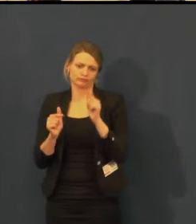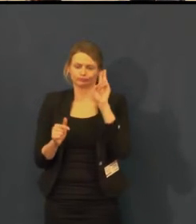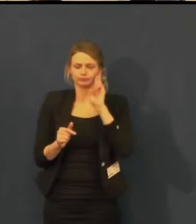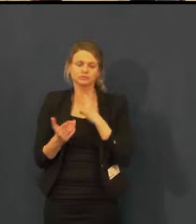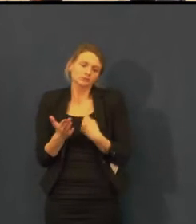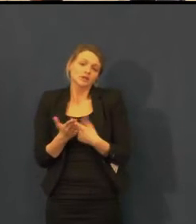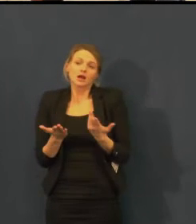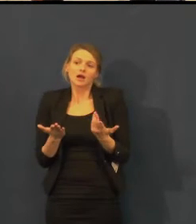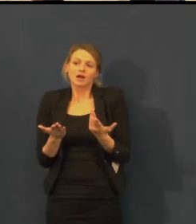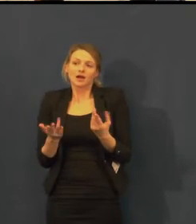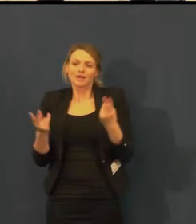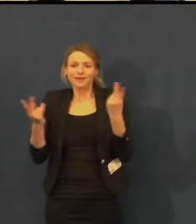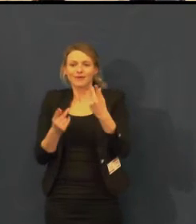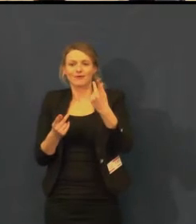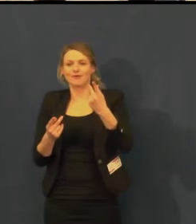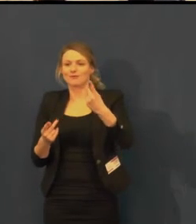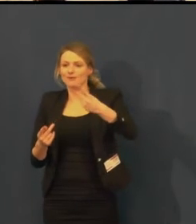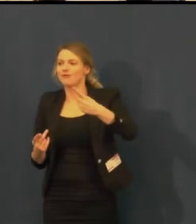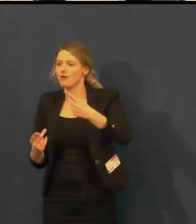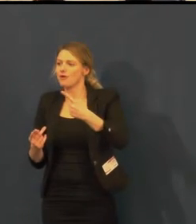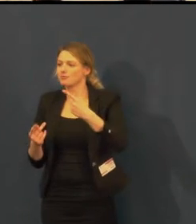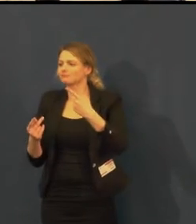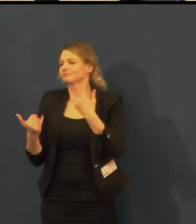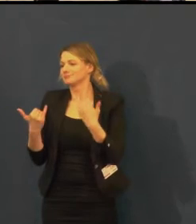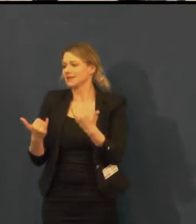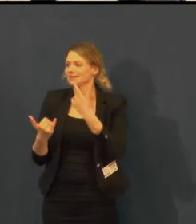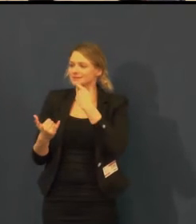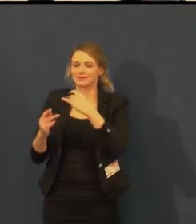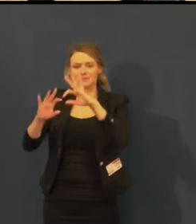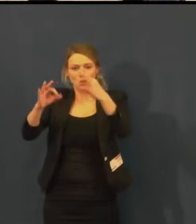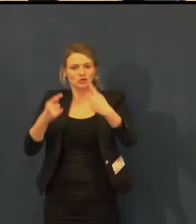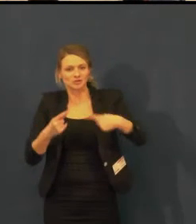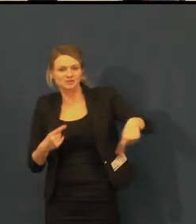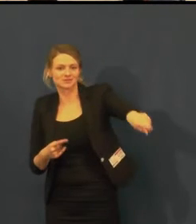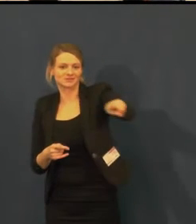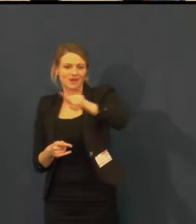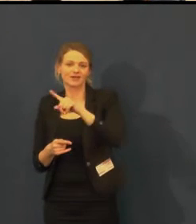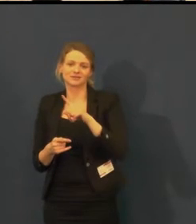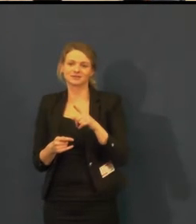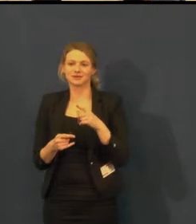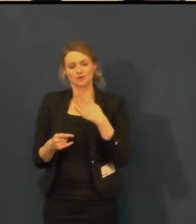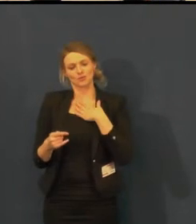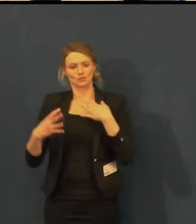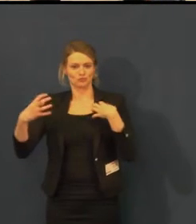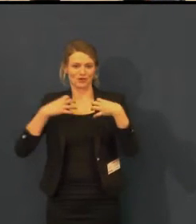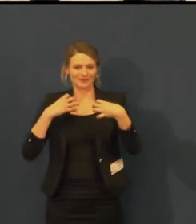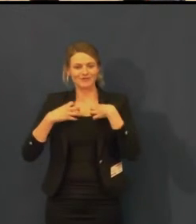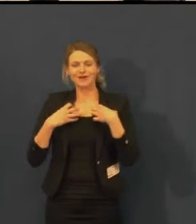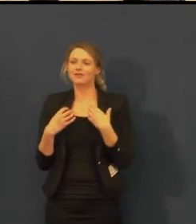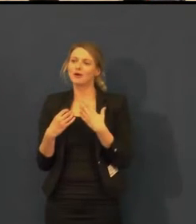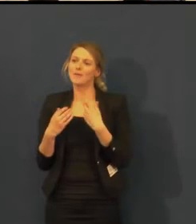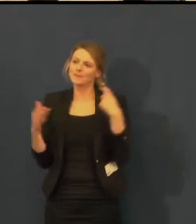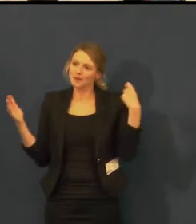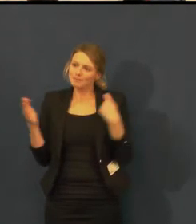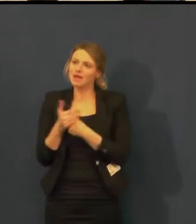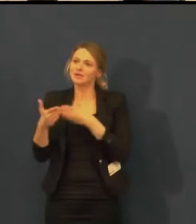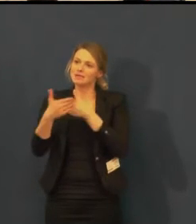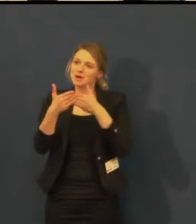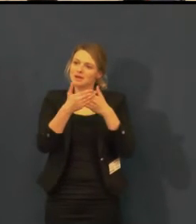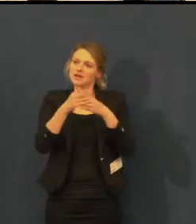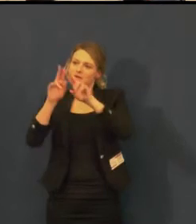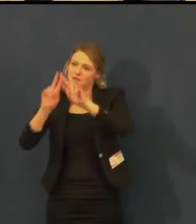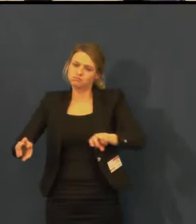že na jejich představení mohou přijít jak lidé handicapovaní na vozíčku, tak i neslyšící.